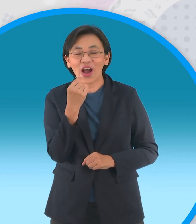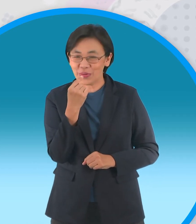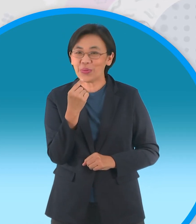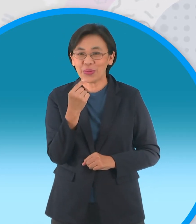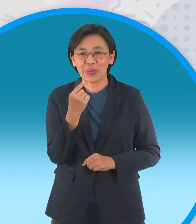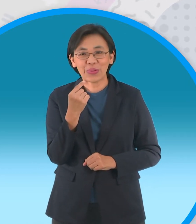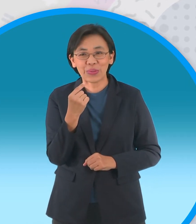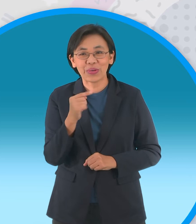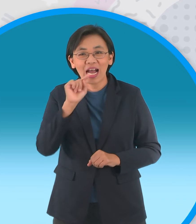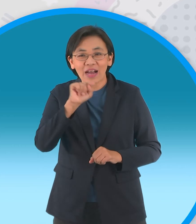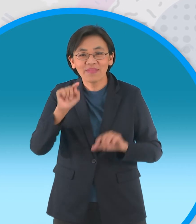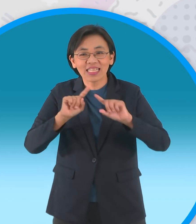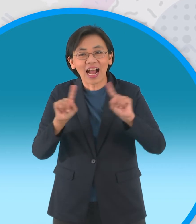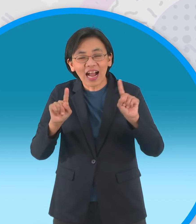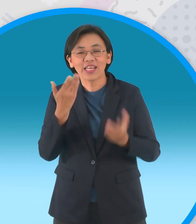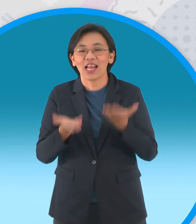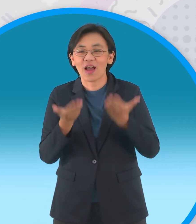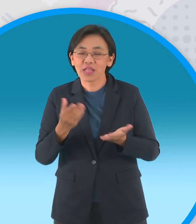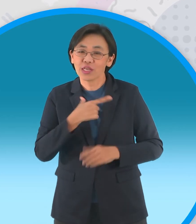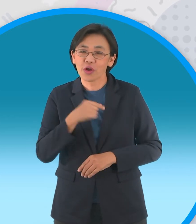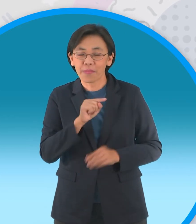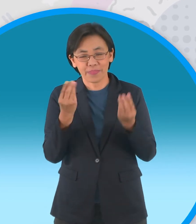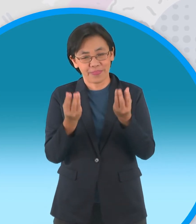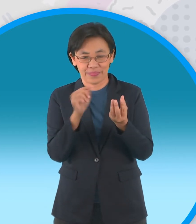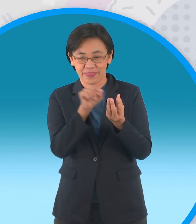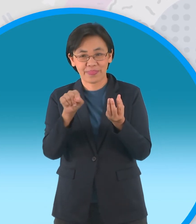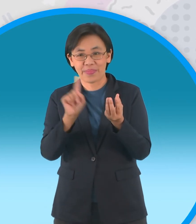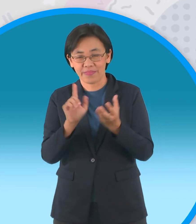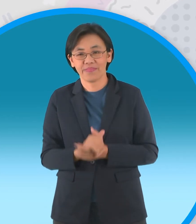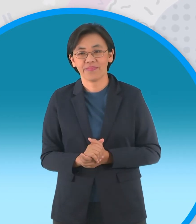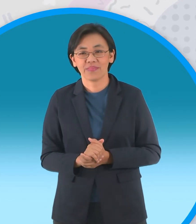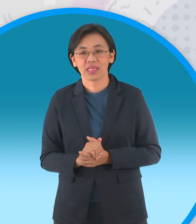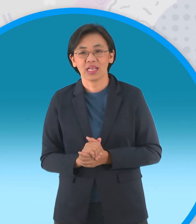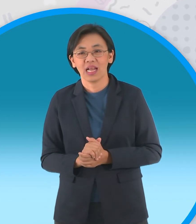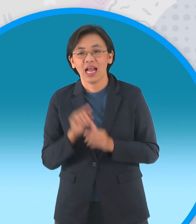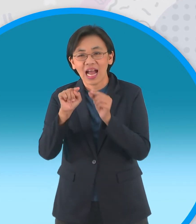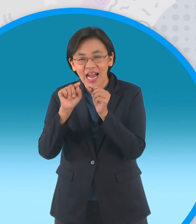แบบนี้นะครับแล้วแต่น้องๆจะเลือกทำเอา นะครับแต่แบบนี้ก็ค่อนข้างจะมีความยุ่งยาก